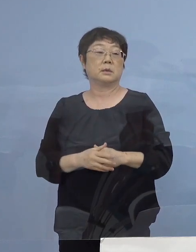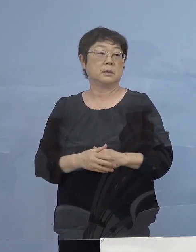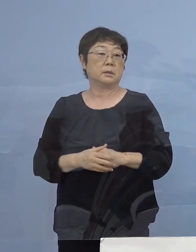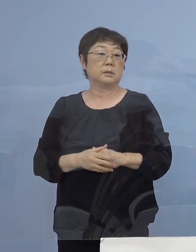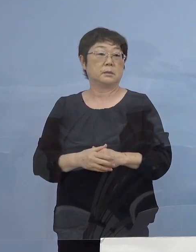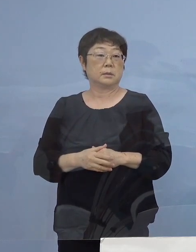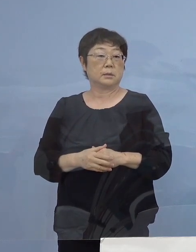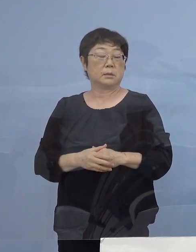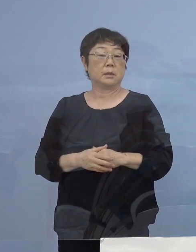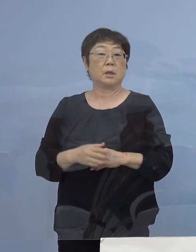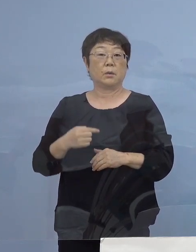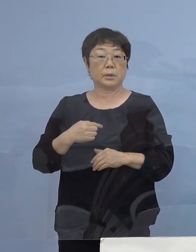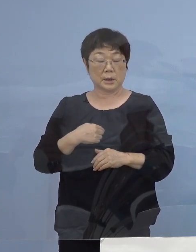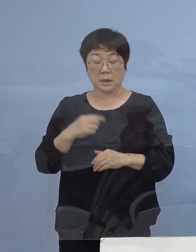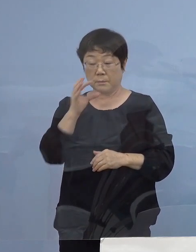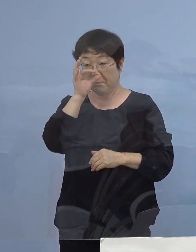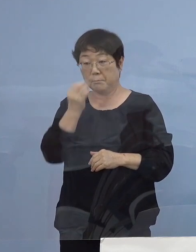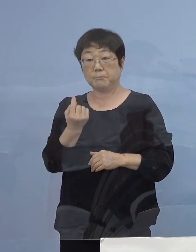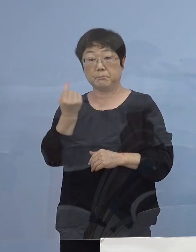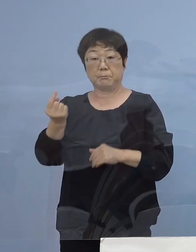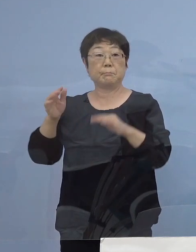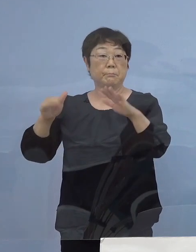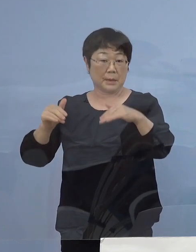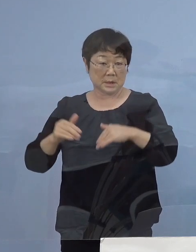私も視察の方に 行かせていただきました